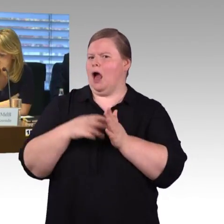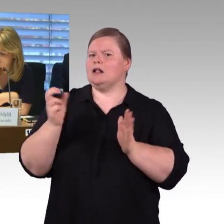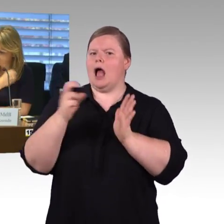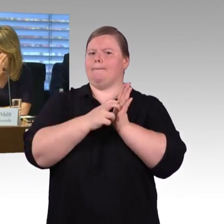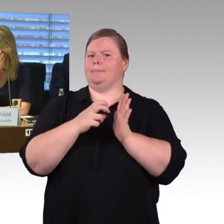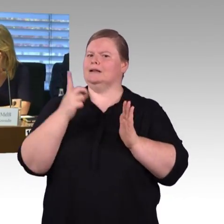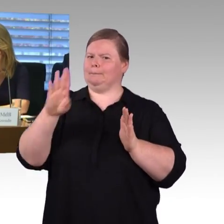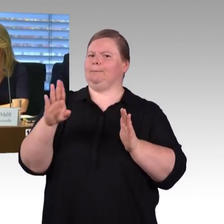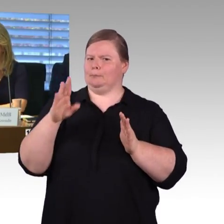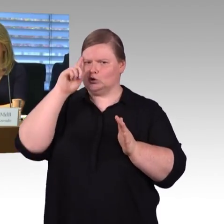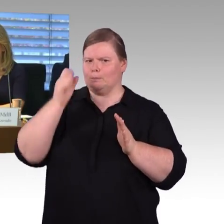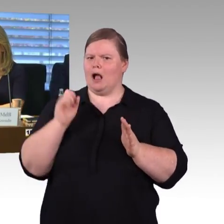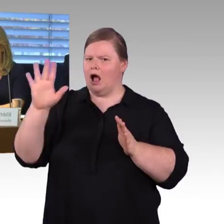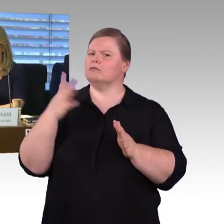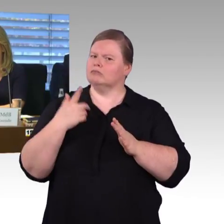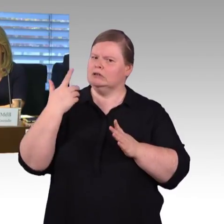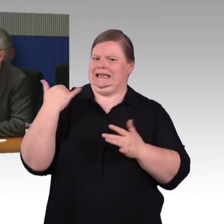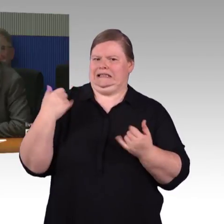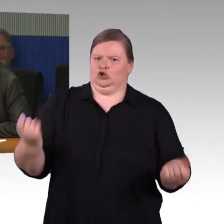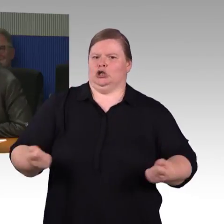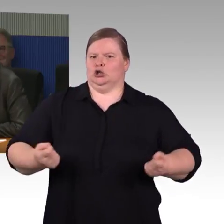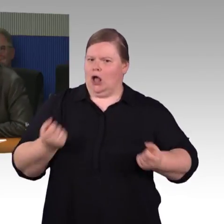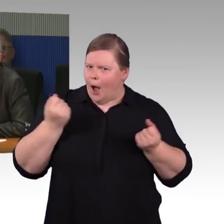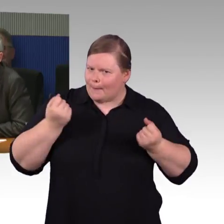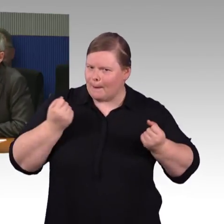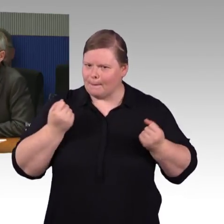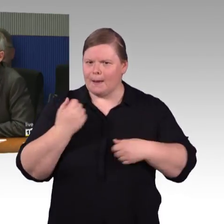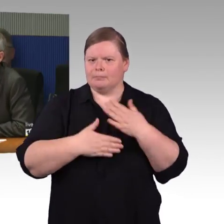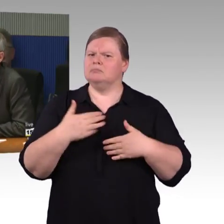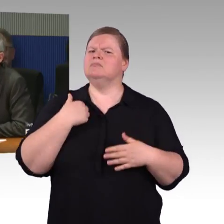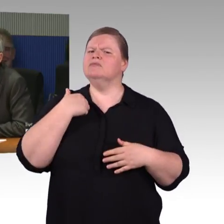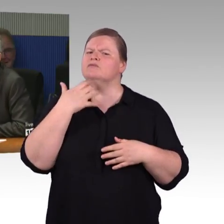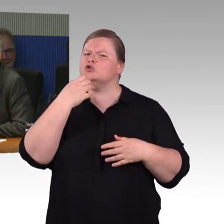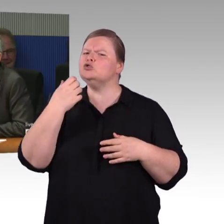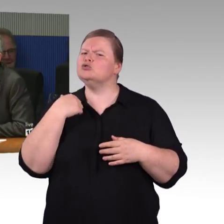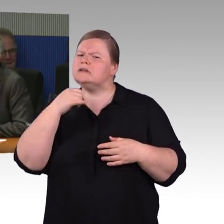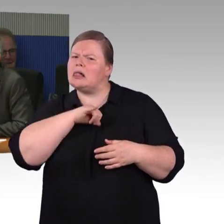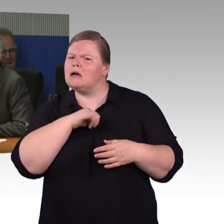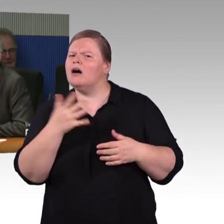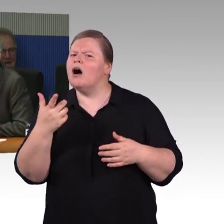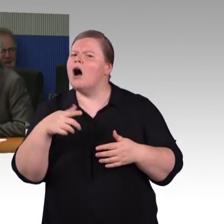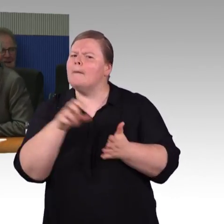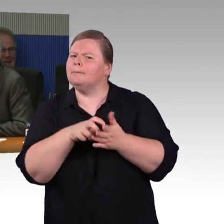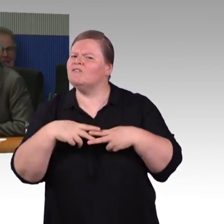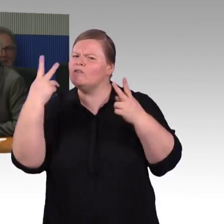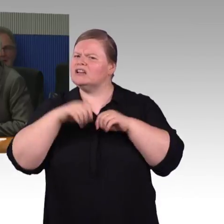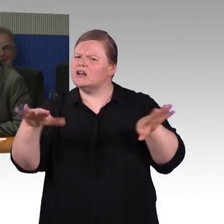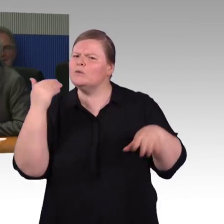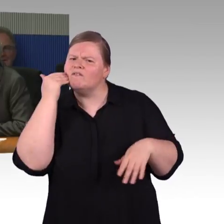weil die Beantwortung mit den Aufzügen an den Bahnhöfen nicht wirklich zufriedenstellend gewesen ist, denn ist ja nicht die Aufgabe der Länder oder Kommunen,